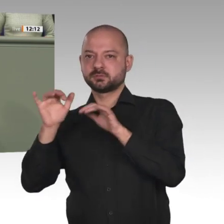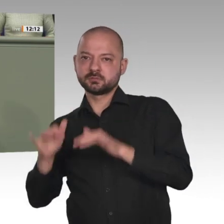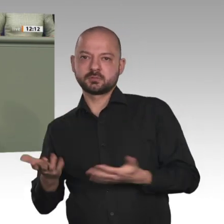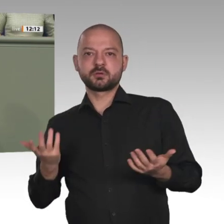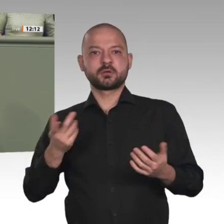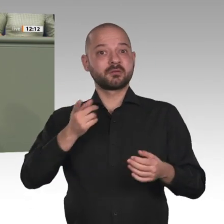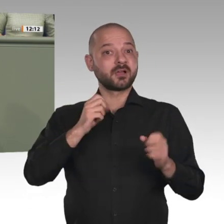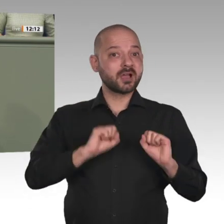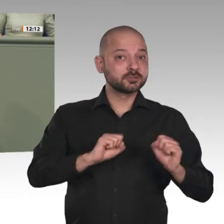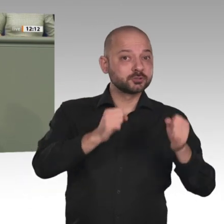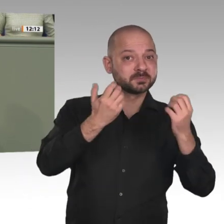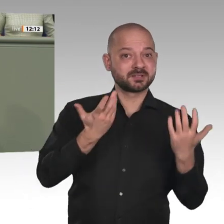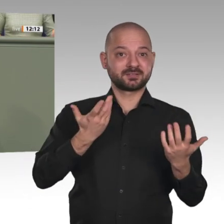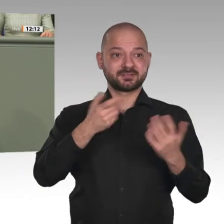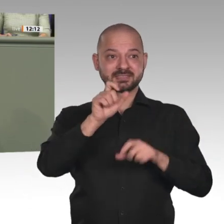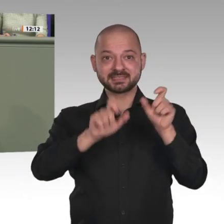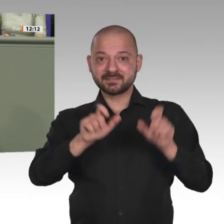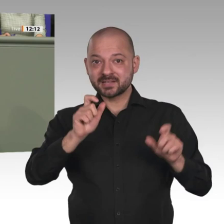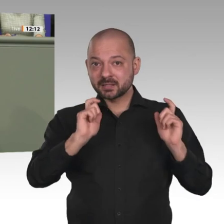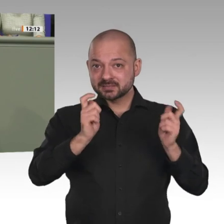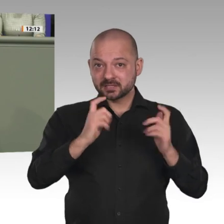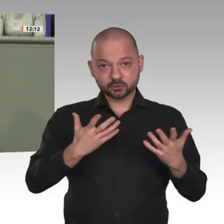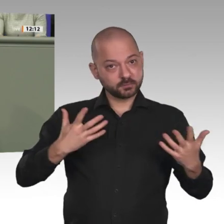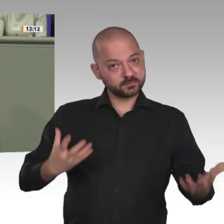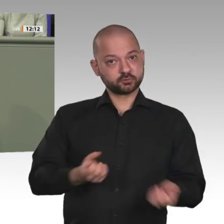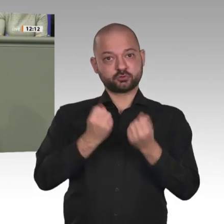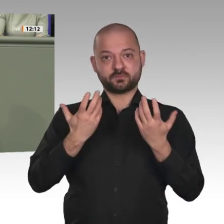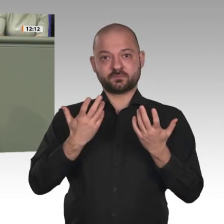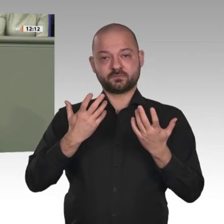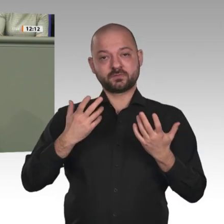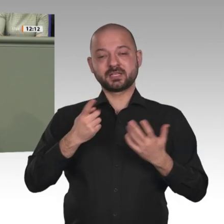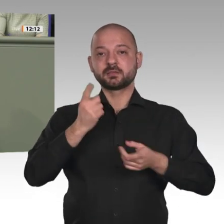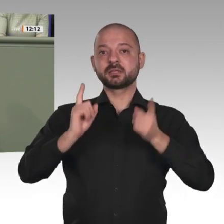Diktator al-Baschir gestürzt worden ist, und sie haben erreicht, dass es eine Übergangsregierung